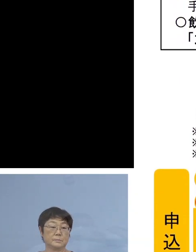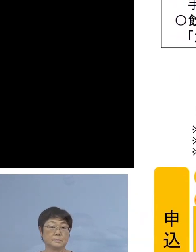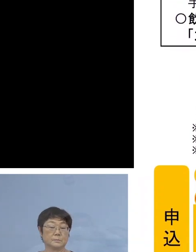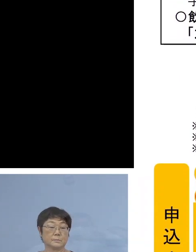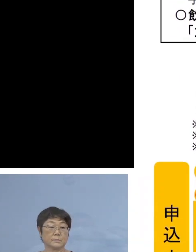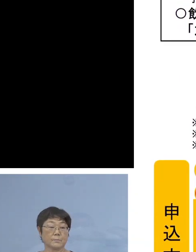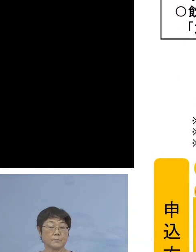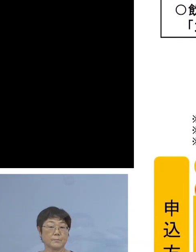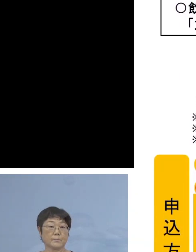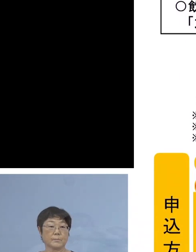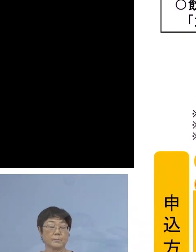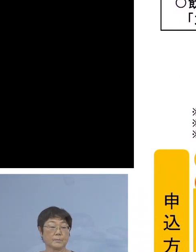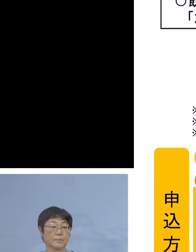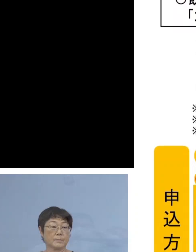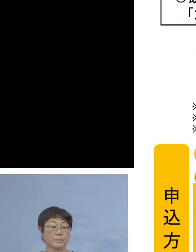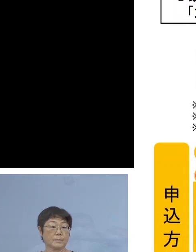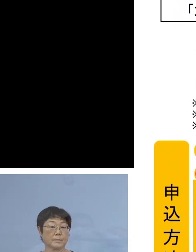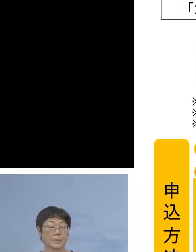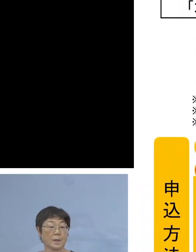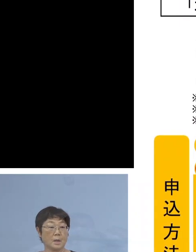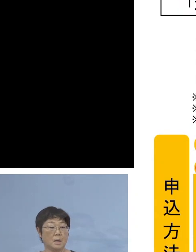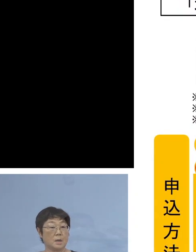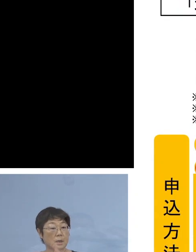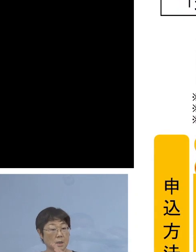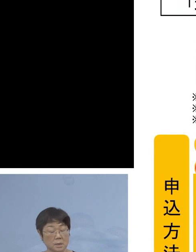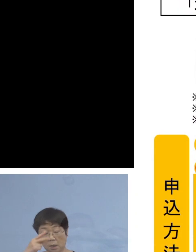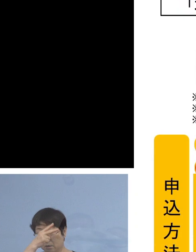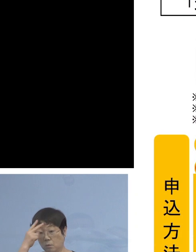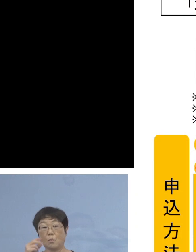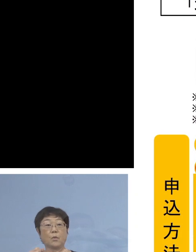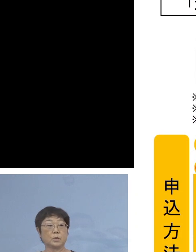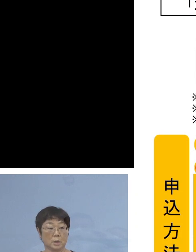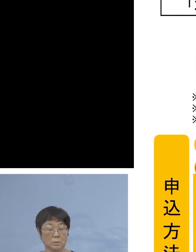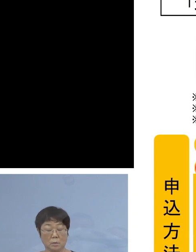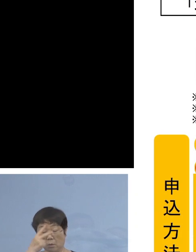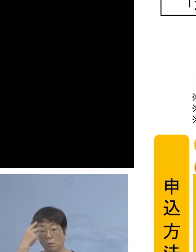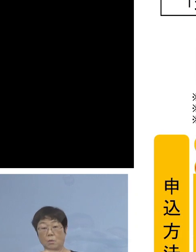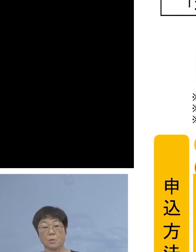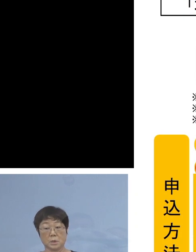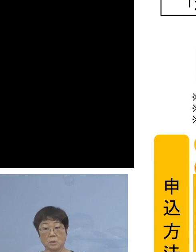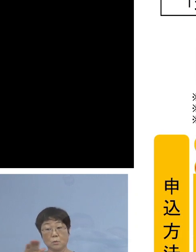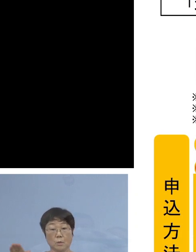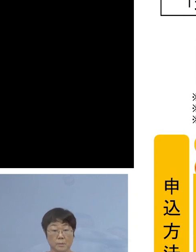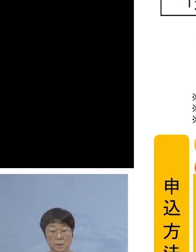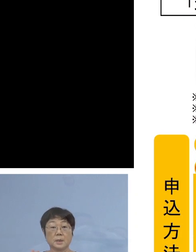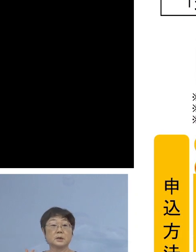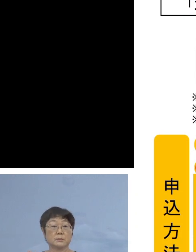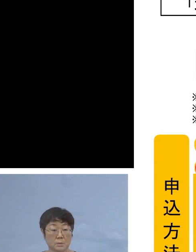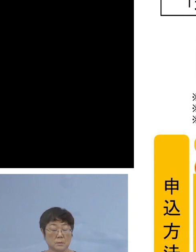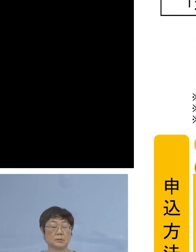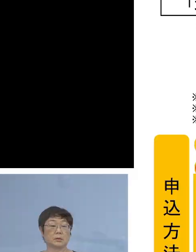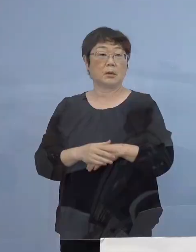また、実は県内の高校に在学している 高校生の皆さん方についても同様の制度